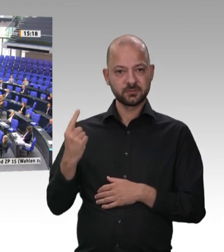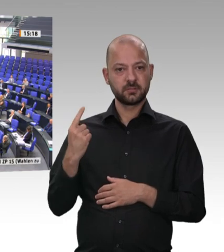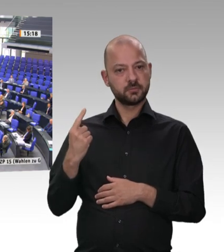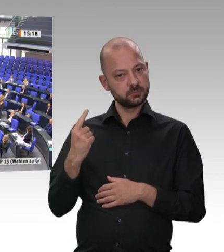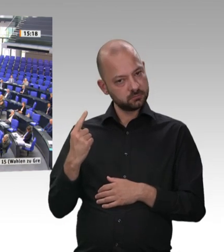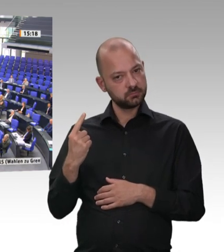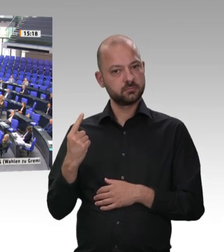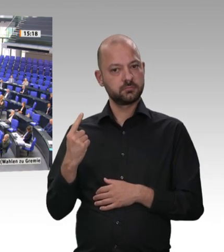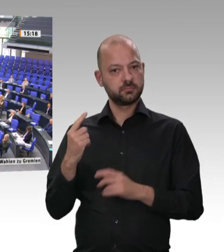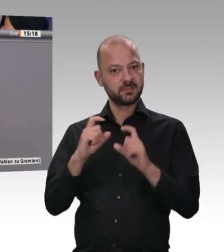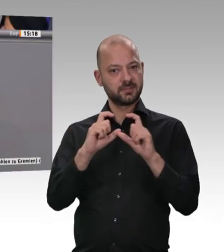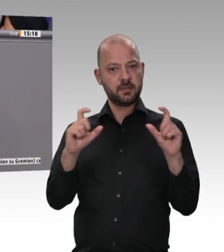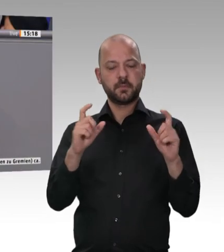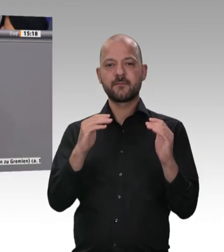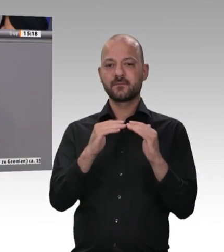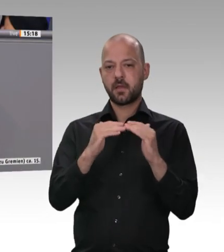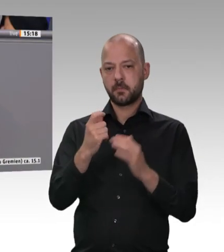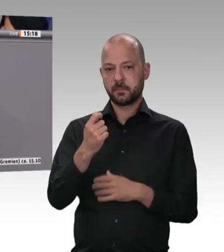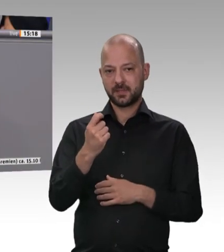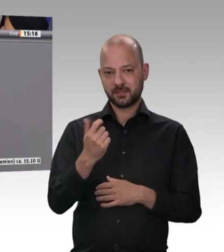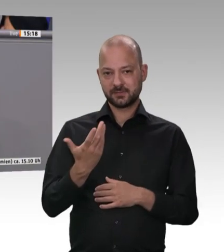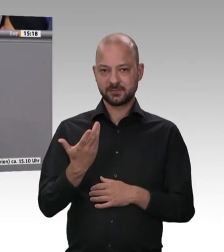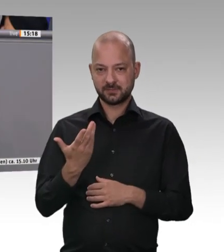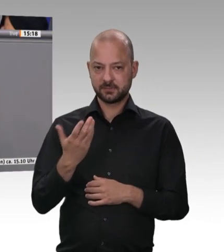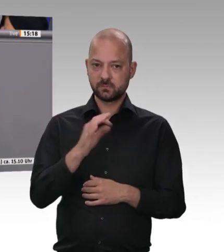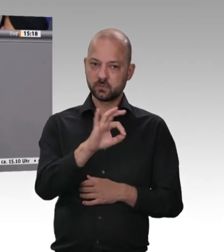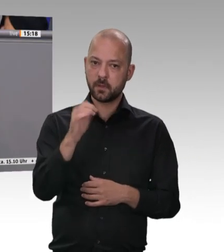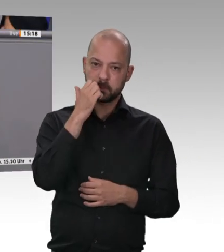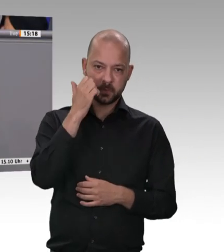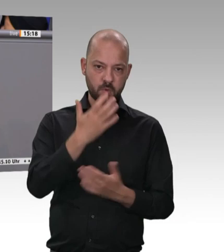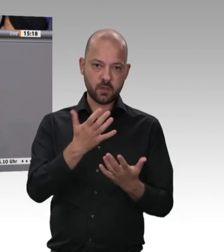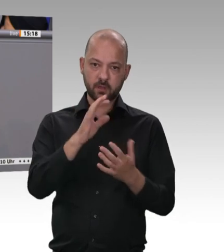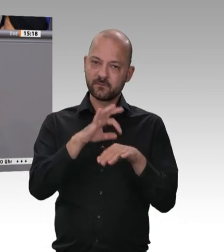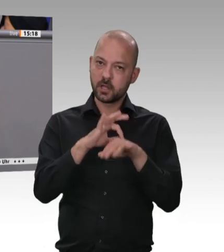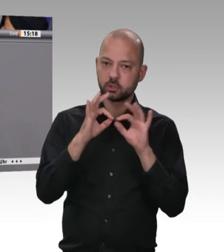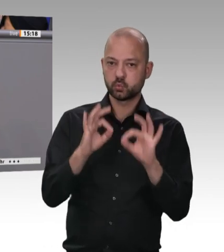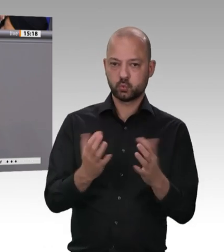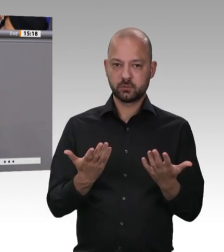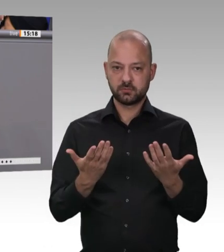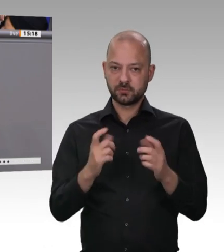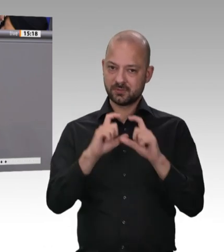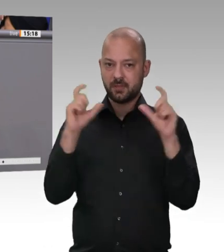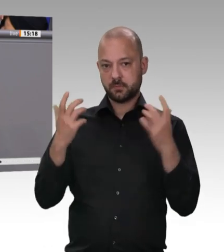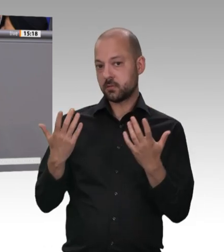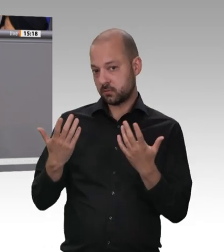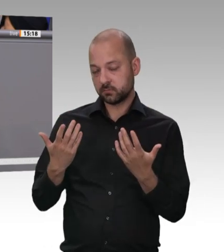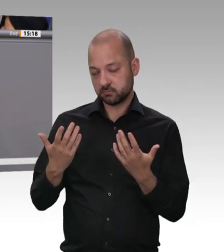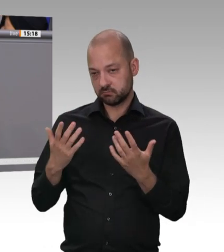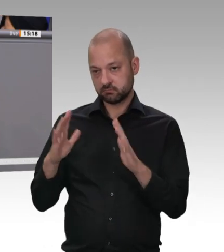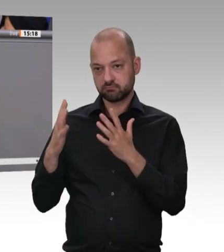Herr Kollege, kommen Sie bitte zum Schluss. Um zum Schluss zu kommen, Herr Präsident: Wir werden per Gesetzgebung dafür